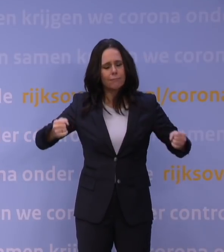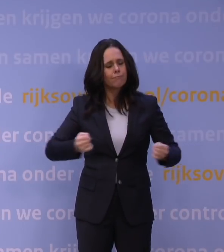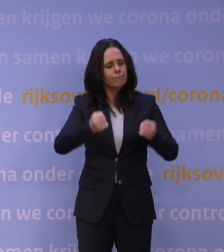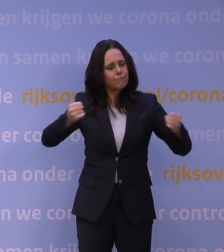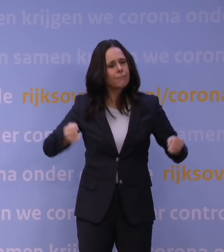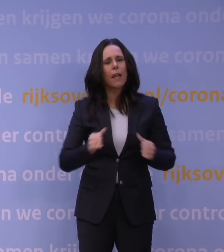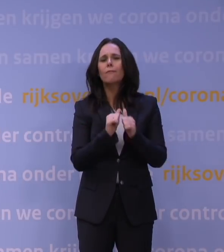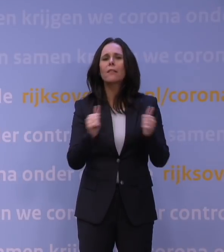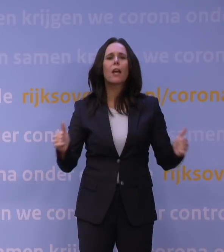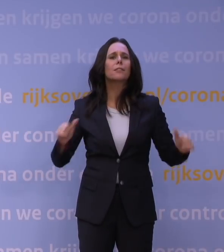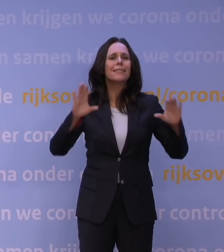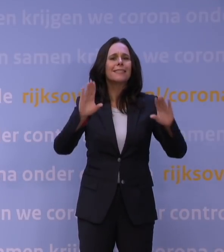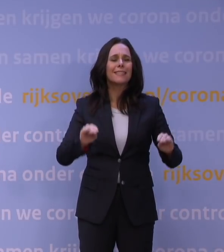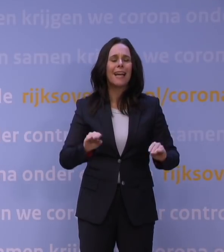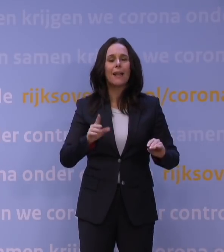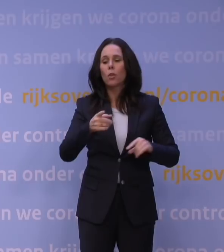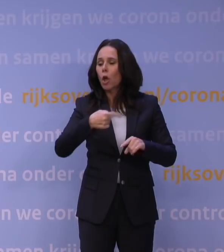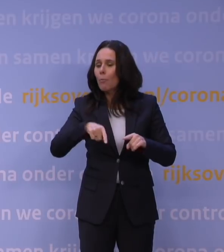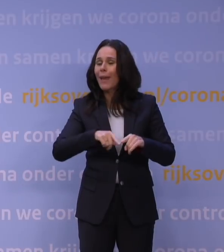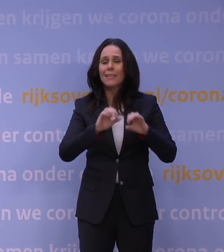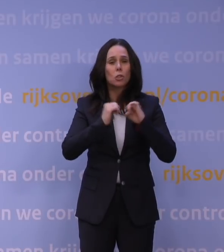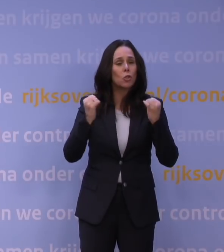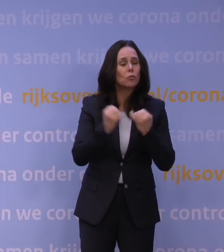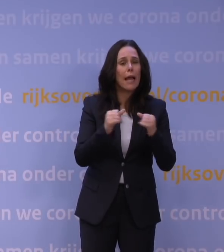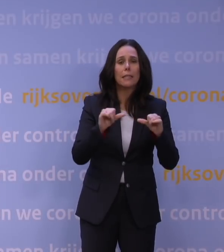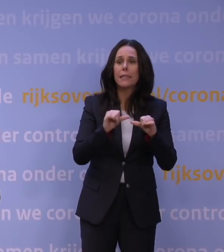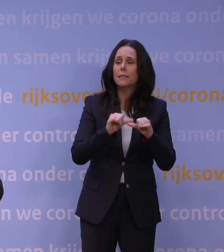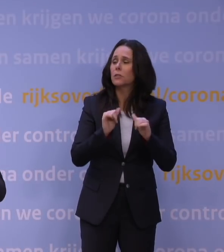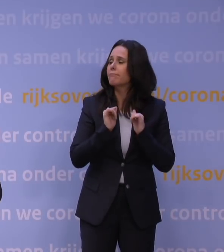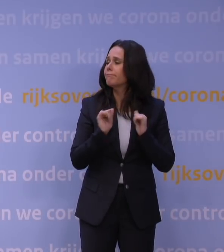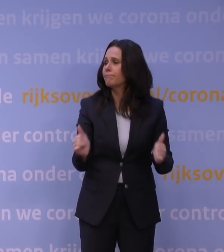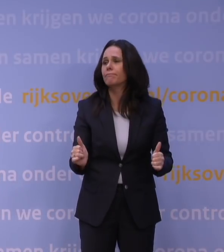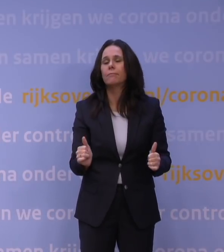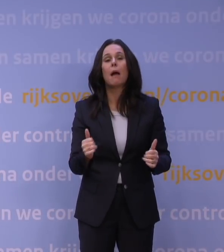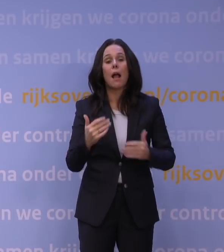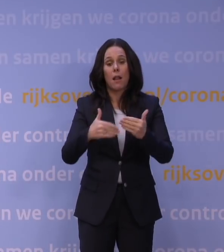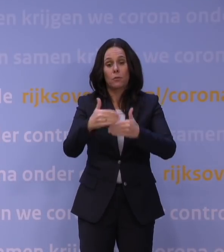maar dan moet je het wel simpel houden. Dus die lopen door en daar zal meer gebruik van gemaakt worden